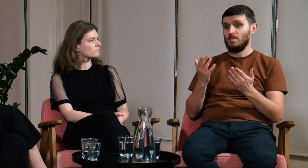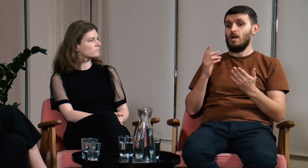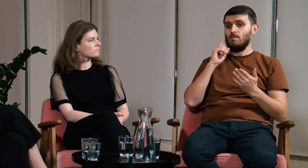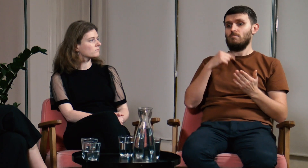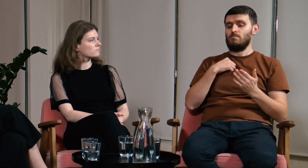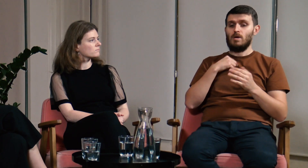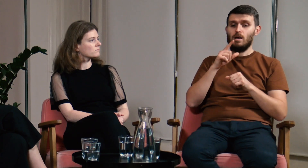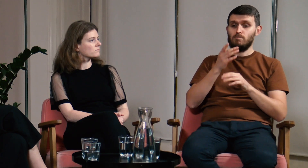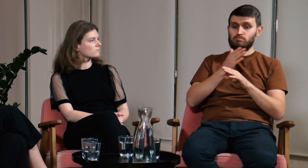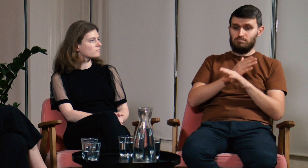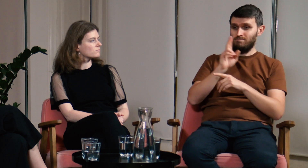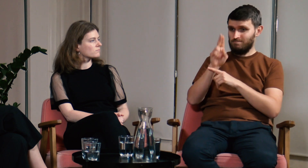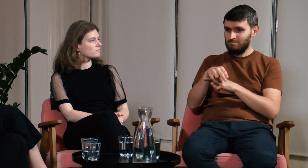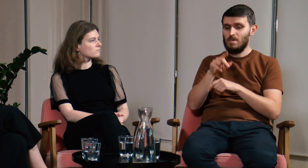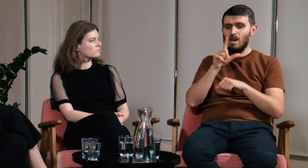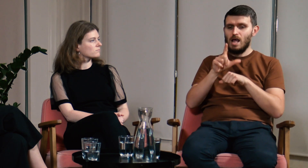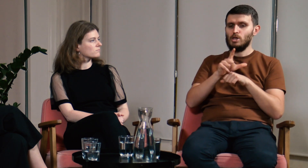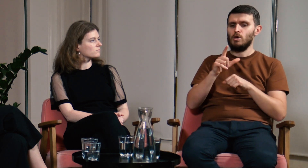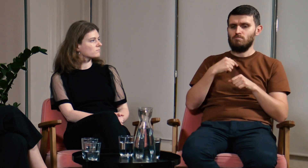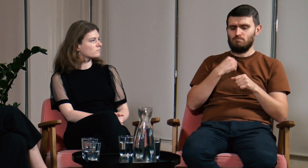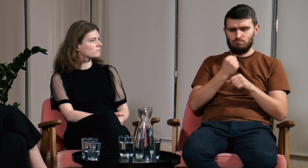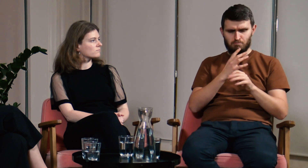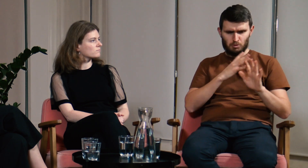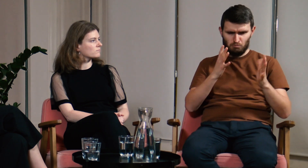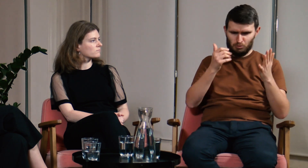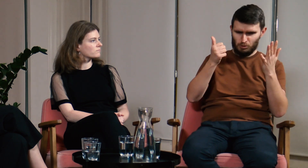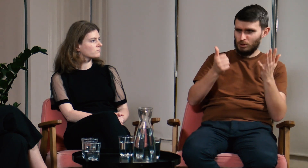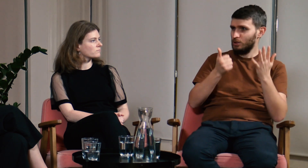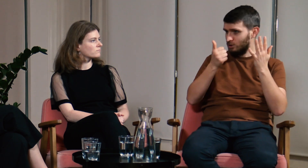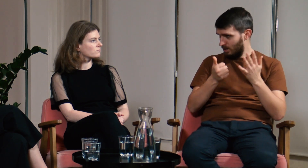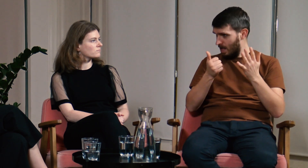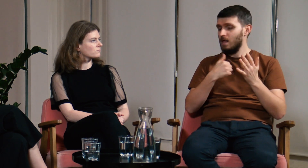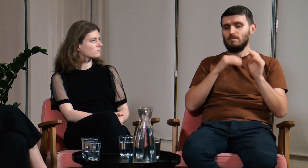Ł: Prawdę mówiąc, przed studiami pracowałem jako lektor przez sześć lat.